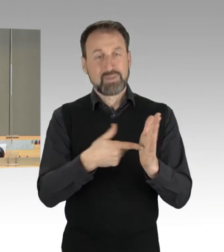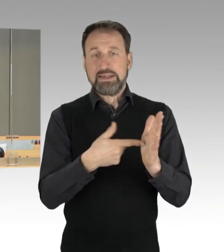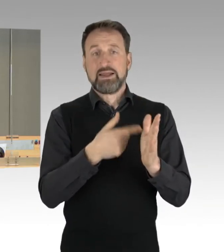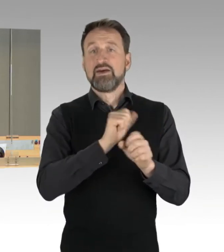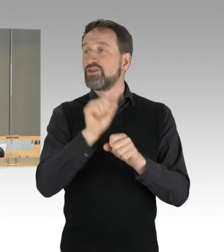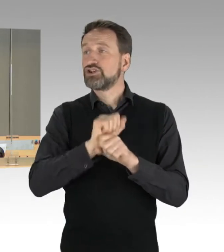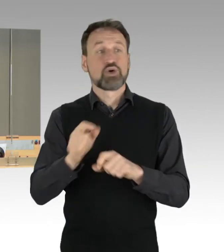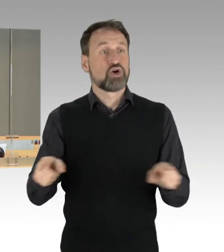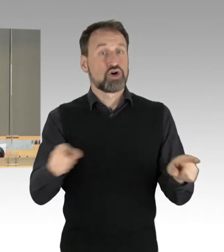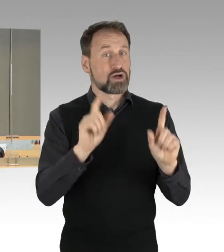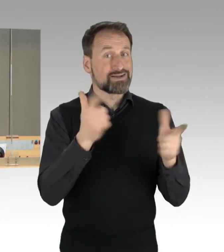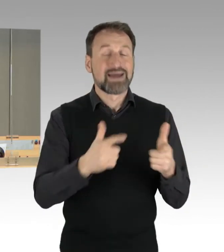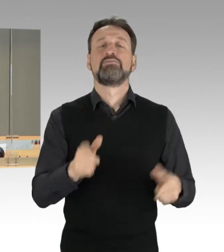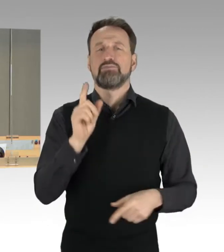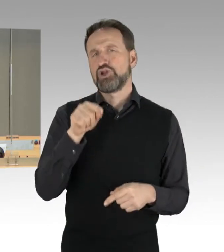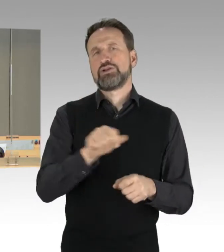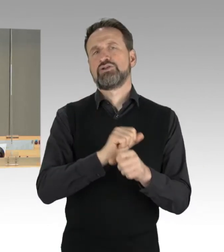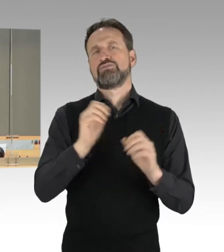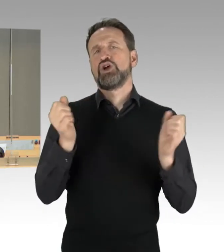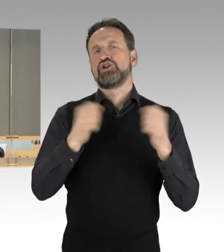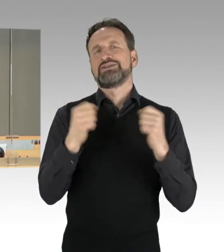Damit ist die Konsensliste angenommen.